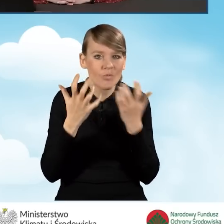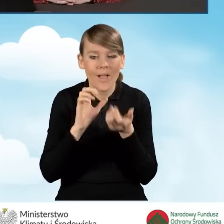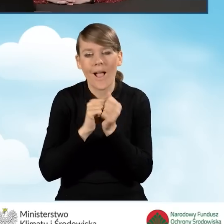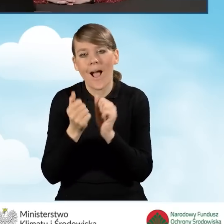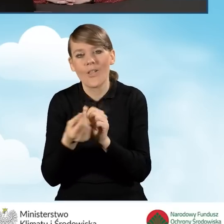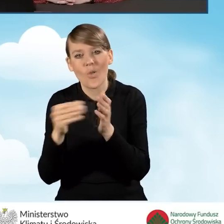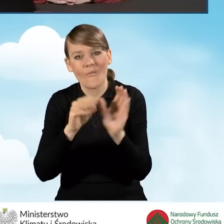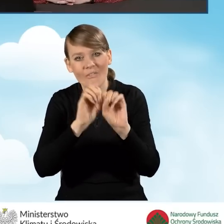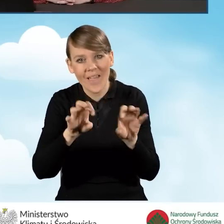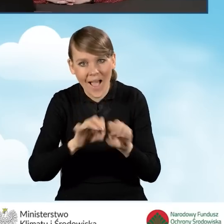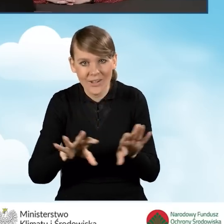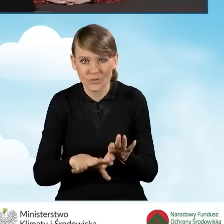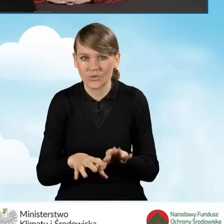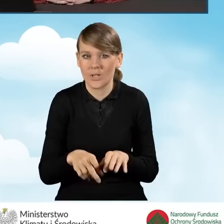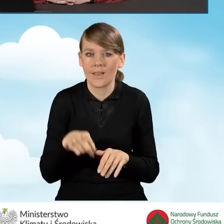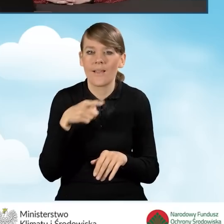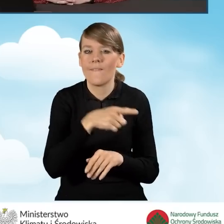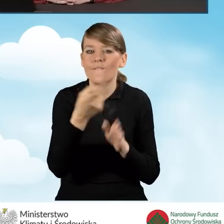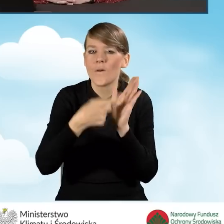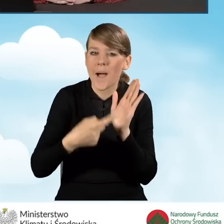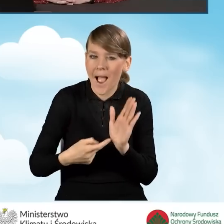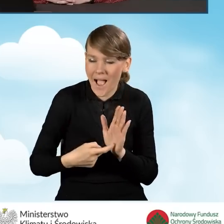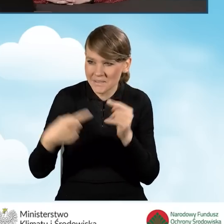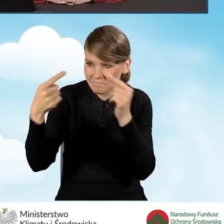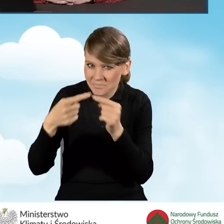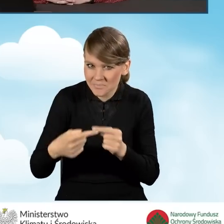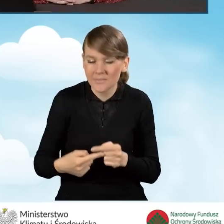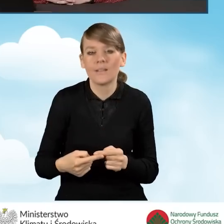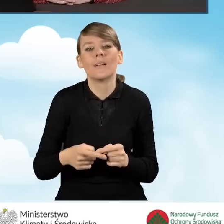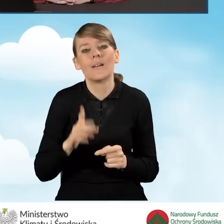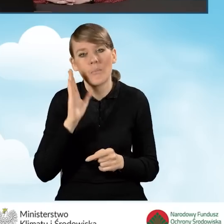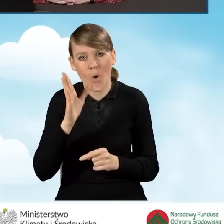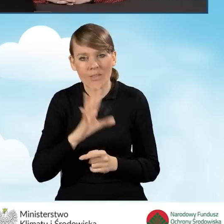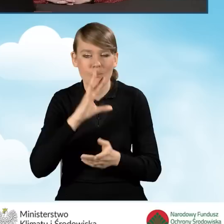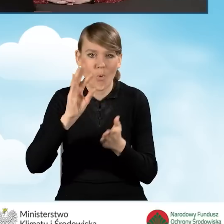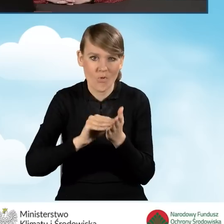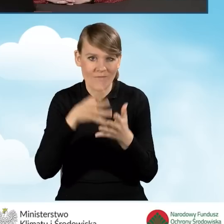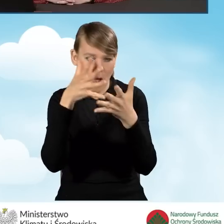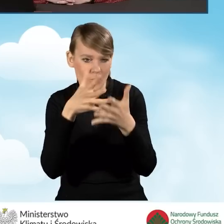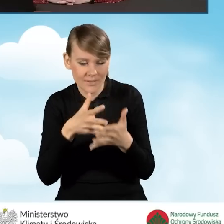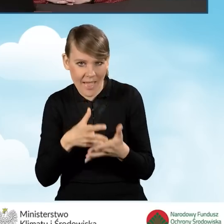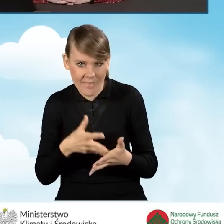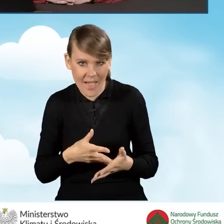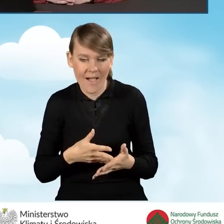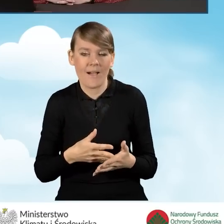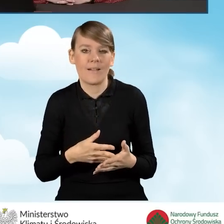W kwestii spełnienia tych kryteriów formalnych i merytorycznych. Następuje ponowna ocena wniosku według tych kryteriów